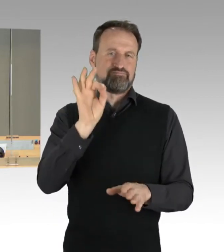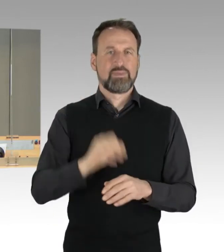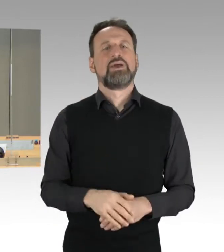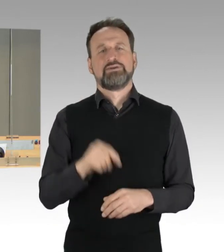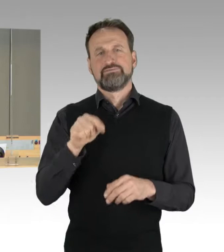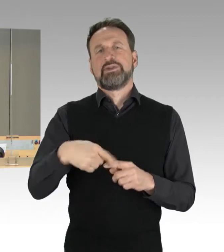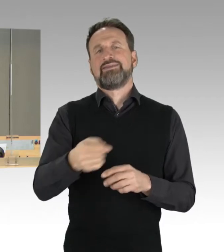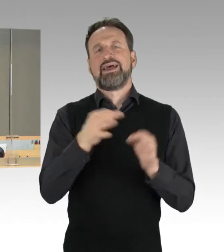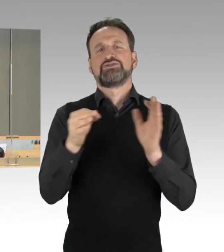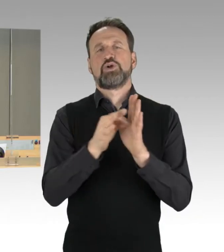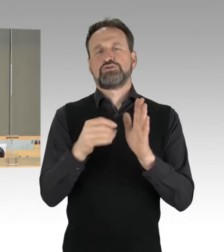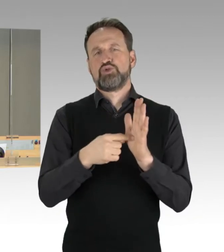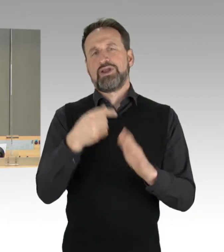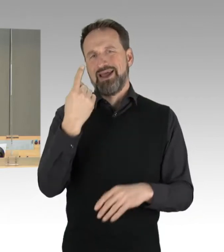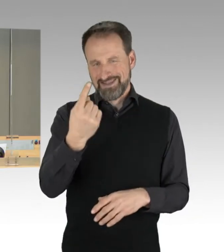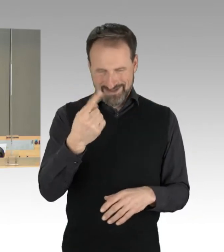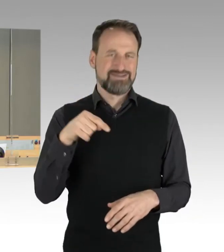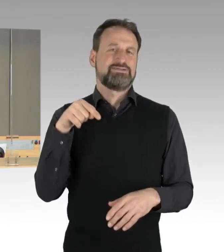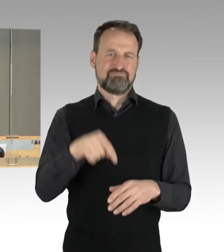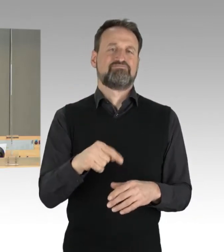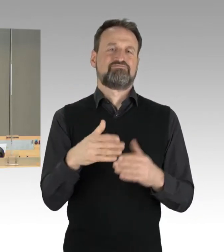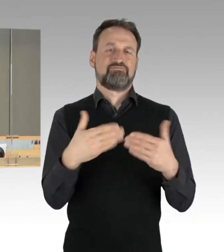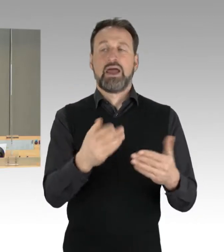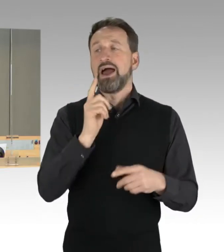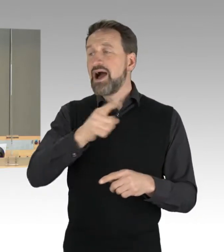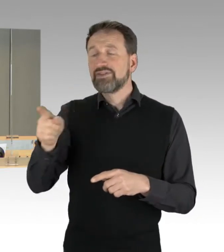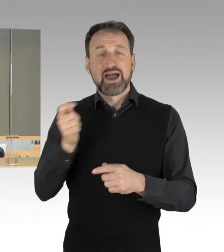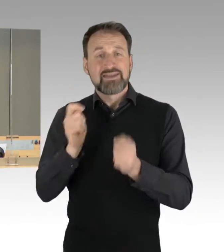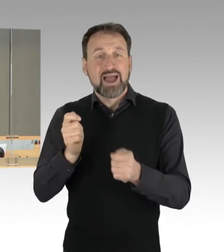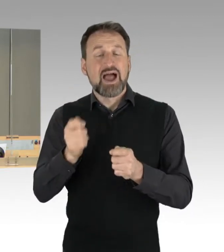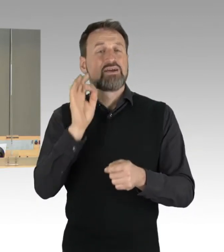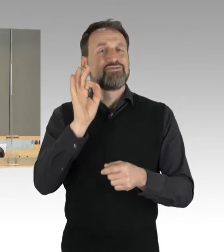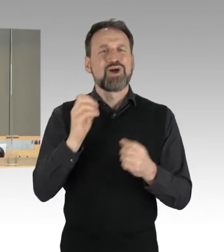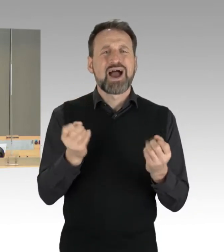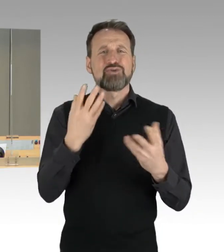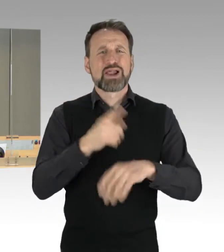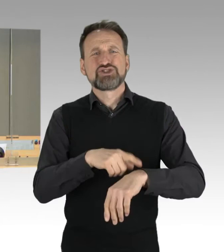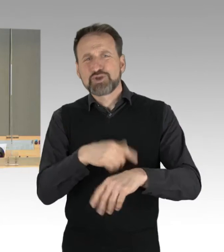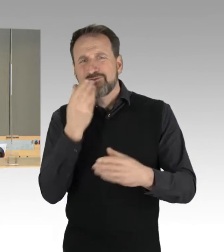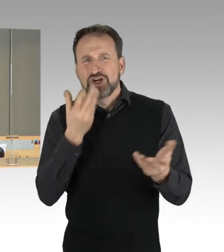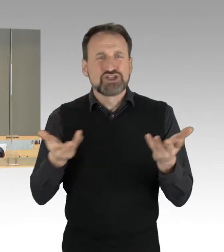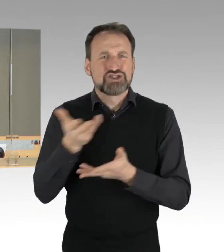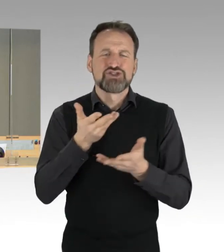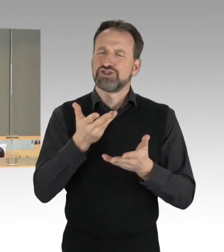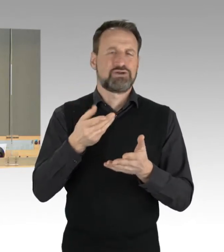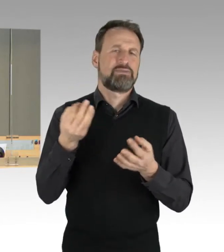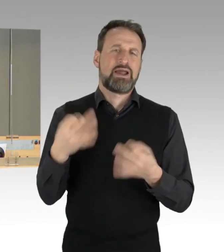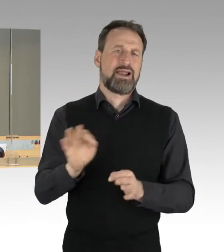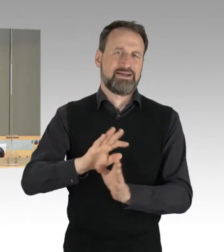Die anderen Anträge auf Durchführung einer Aktuellen Stunde haben damit ihre Erledigung gefunden. Dann darf ich auf die Ihnen zur Verfügung gestellte